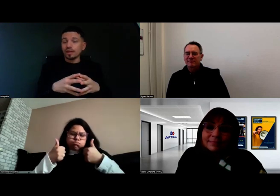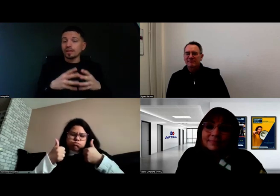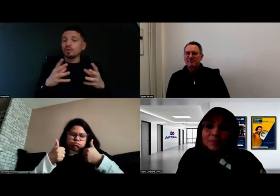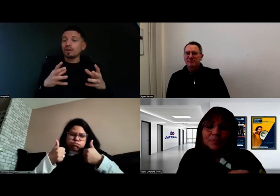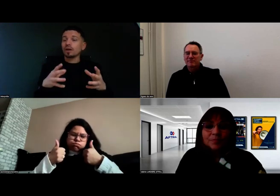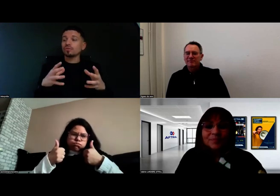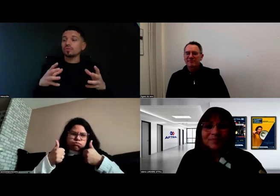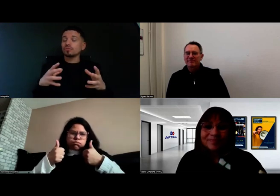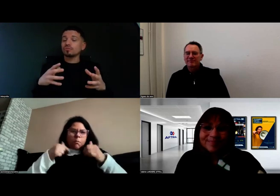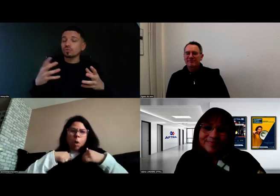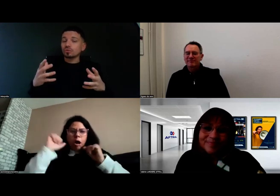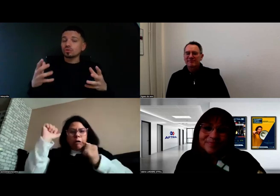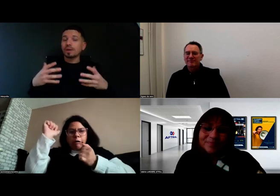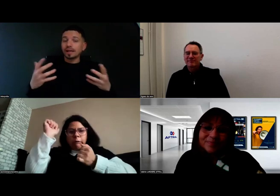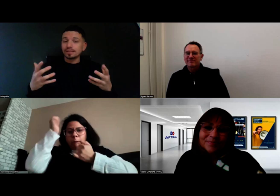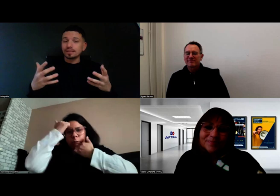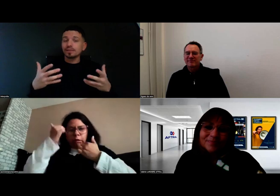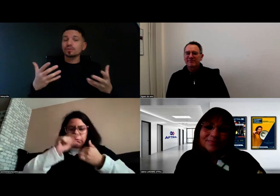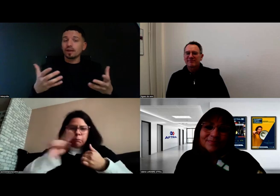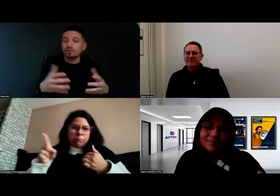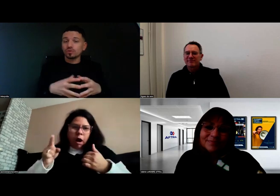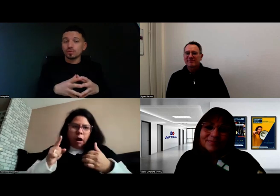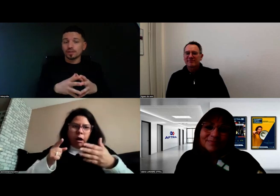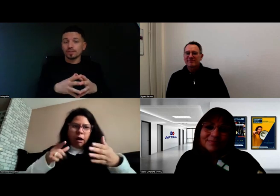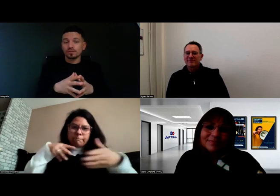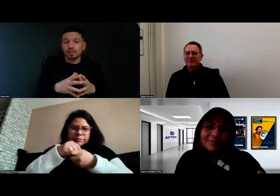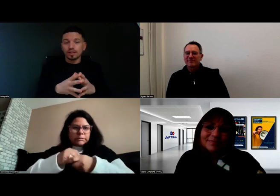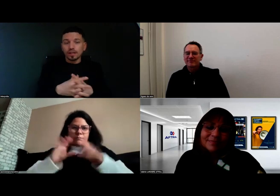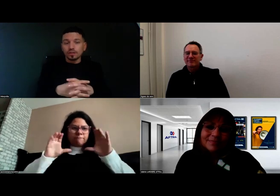et de ne pas avoir d'autres choses parasites qui entravent cette avancée.